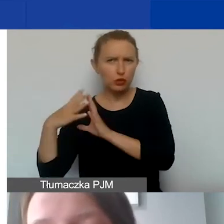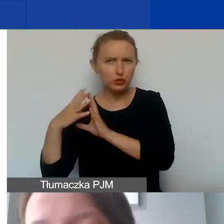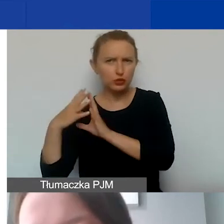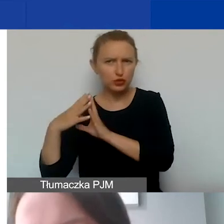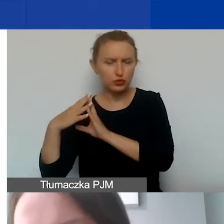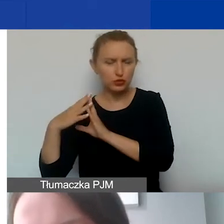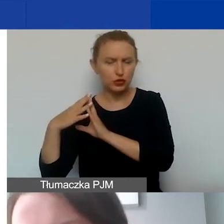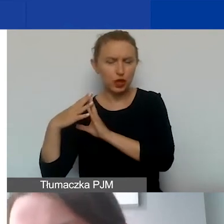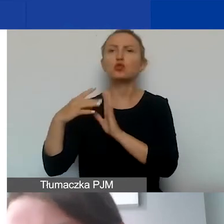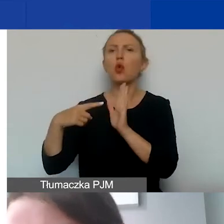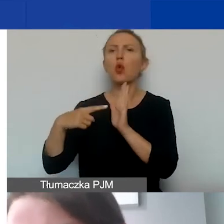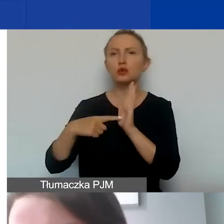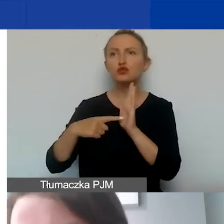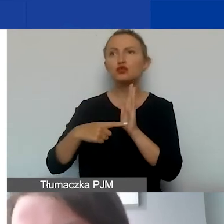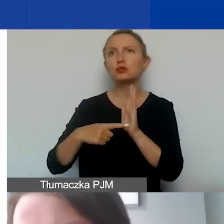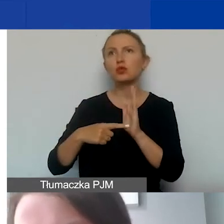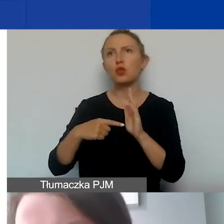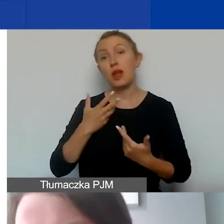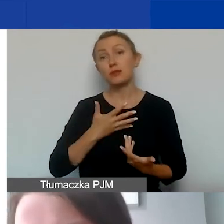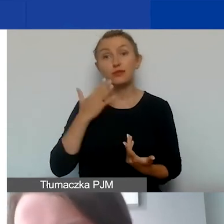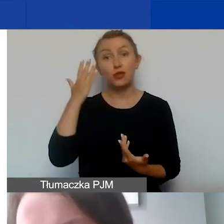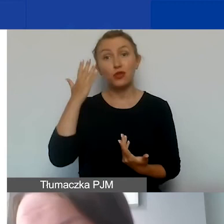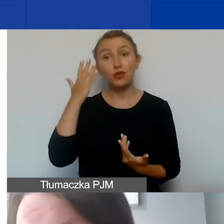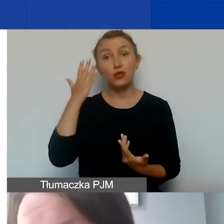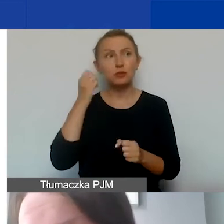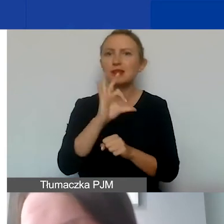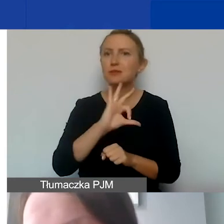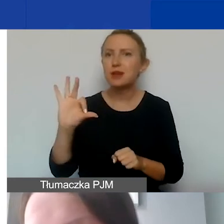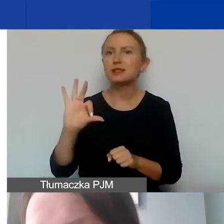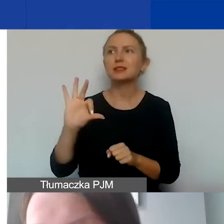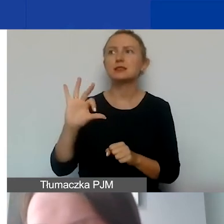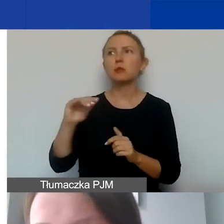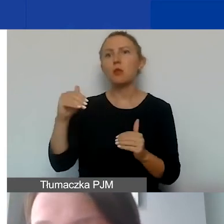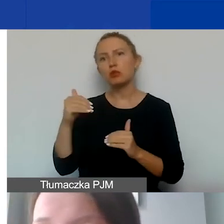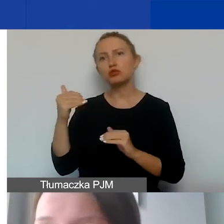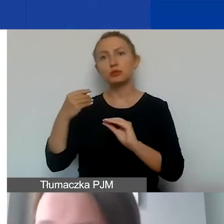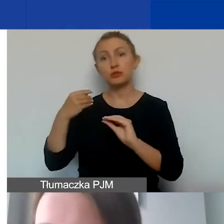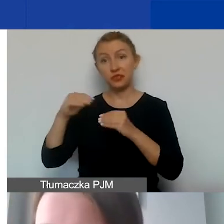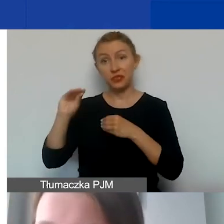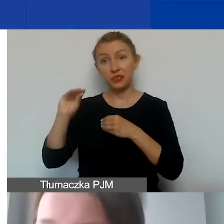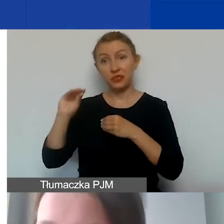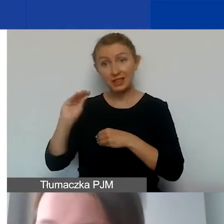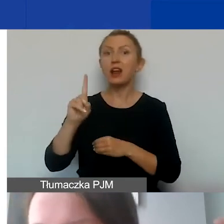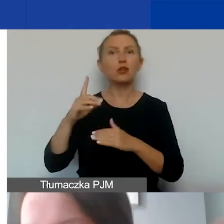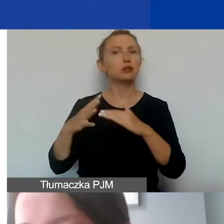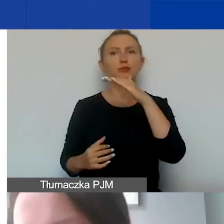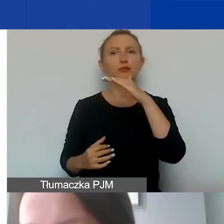Wyobrażam sobie, że niektóre prace specjalistyczne oczywiście mogłyby być wyżej wyceniane. Natomiast to górny pułap.